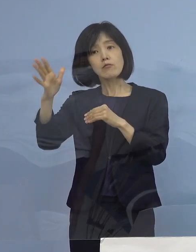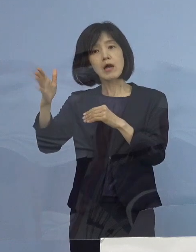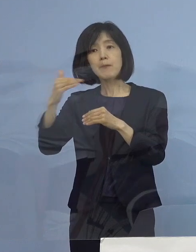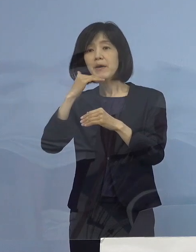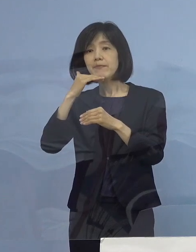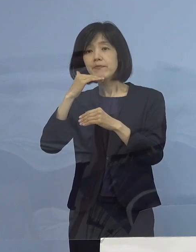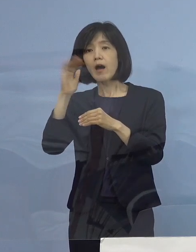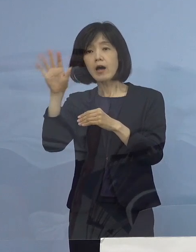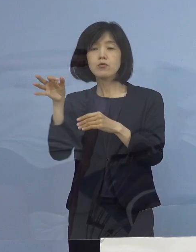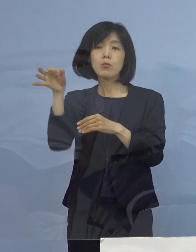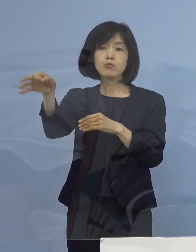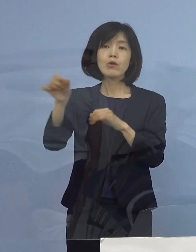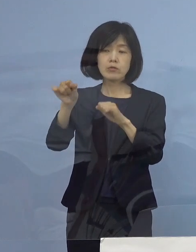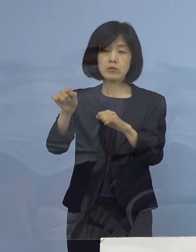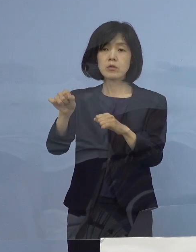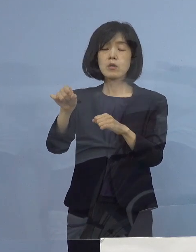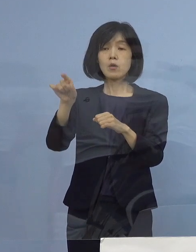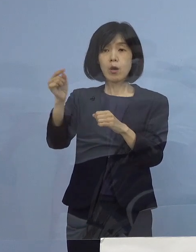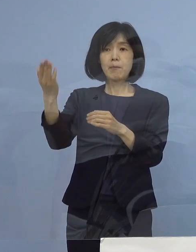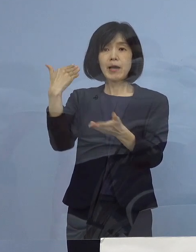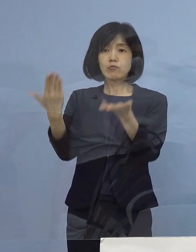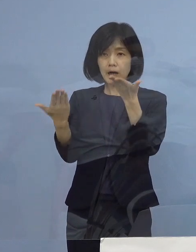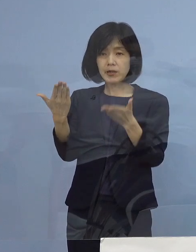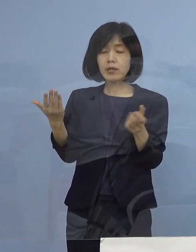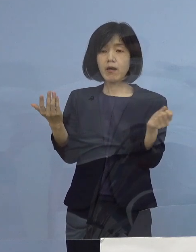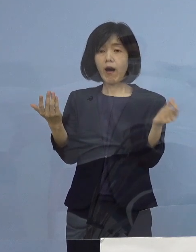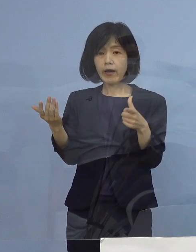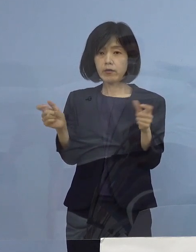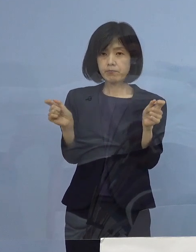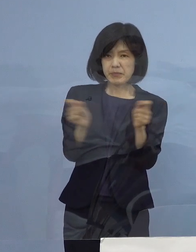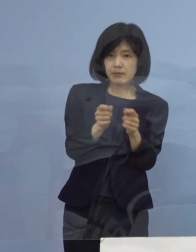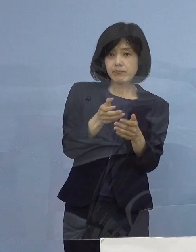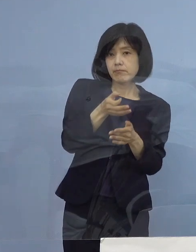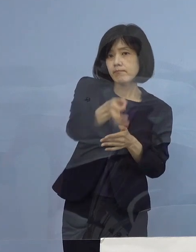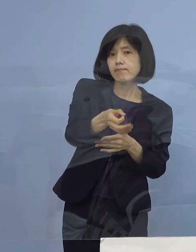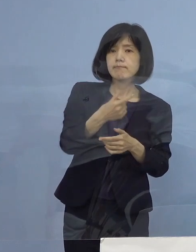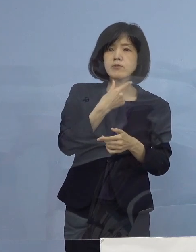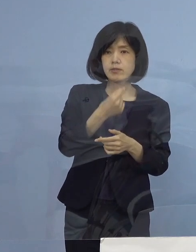その10日よりは極力早くしたいと まず、考えています